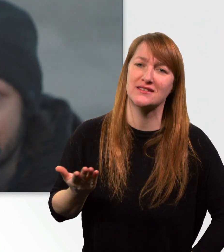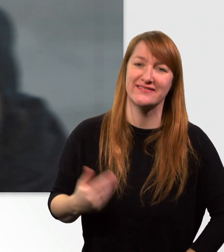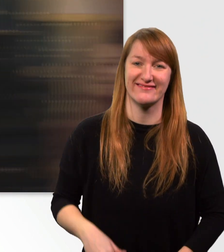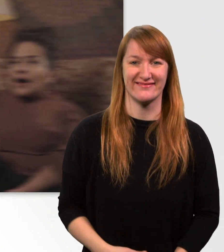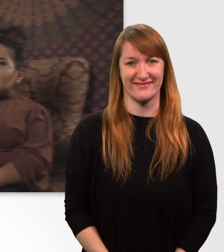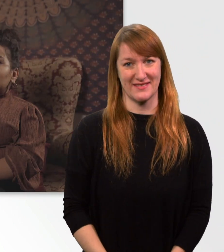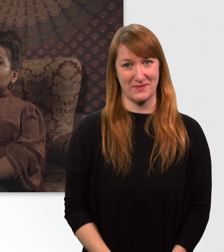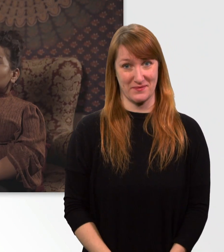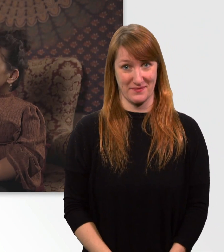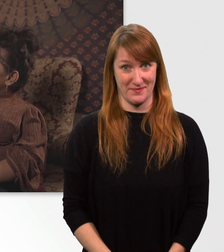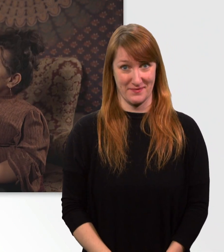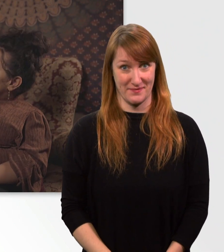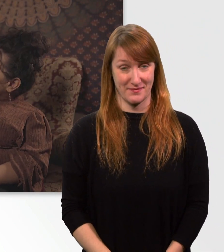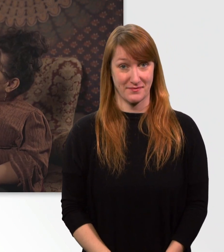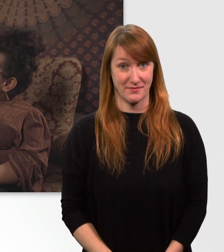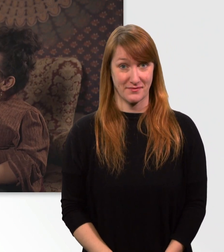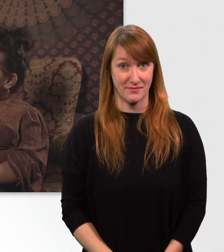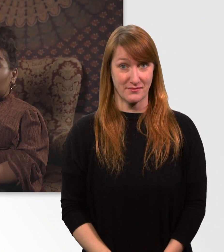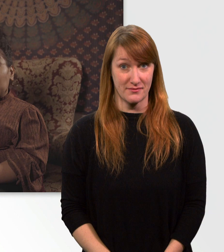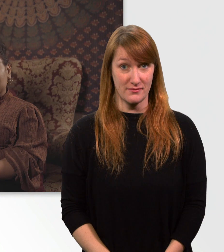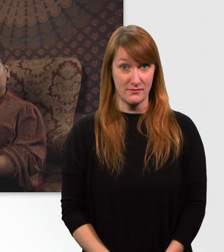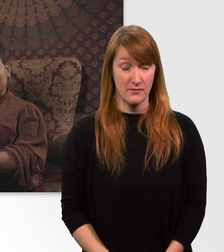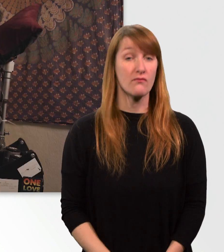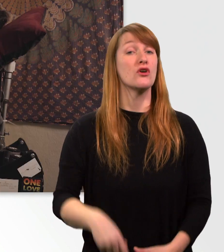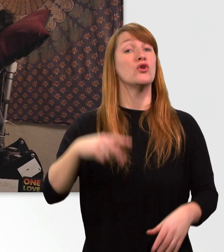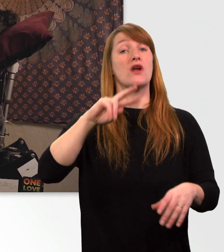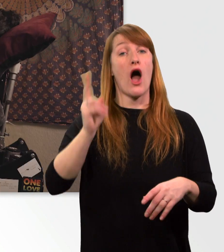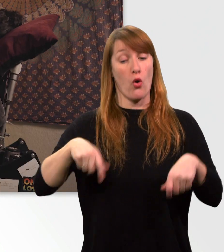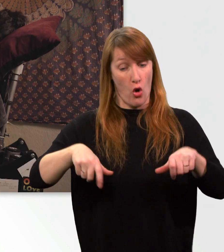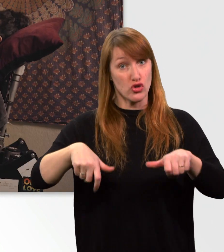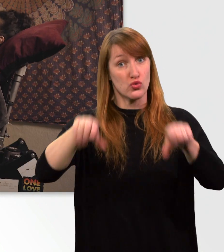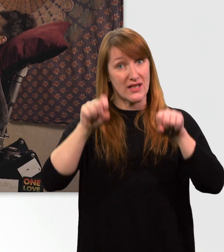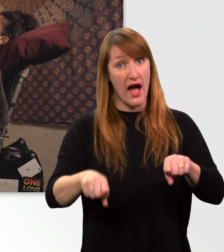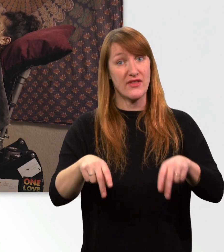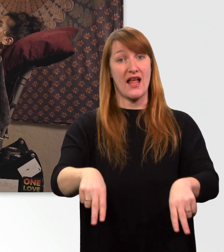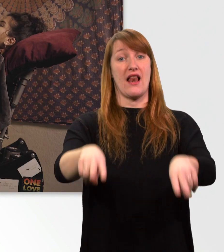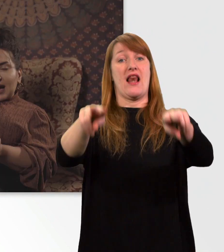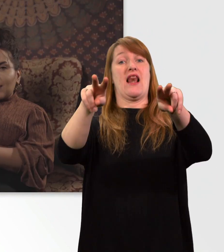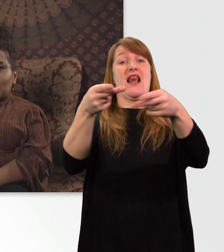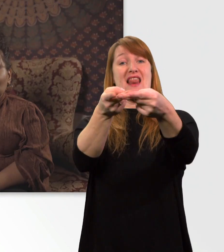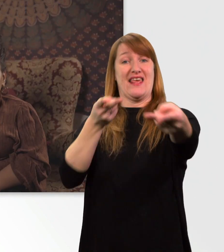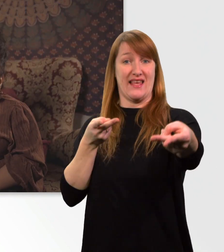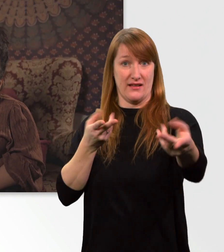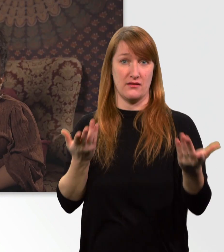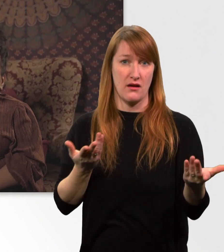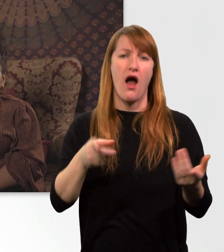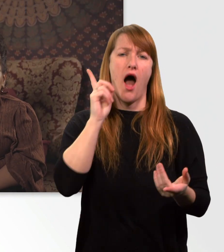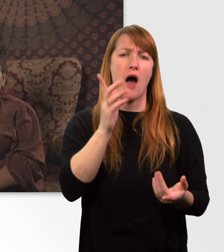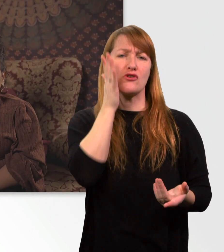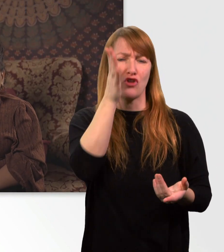Außerdem kann sich mein Rollstuhl auch in die Liegeposition bewegen. Aber zum Schlafen gehe ich immer noch ins Bett.